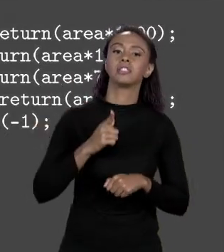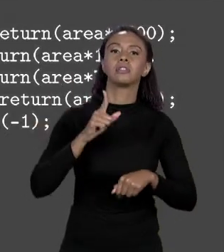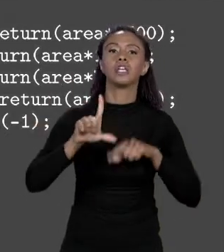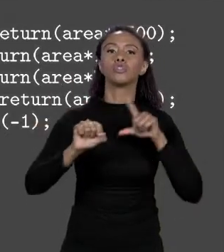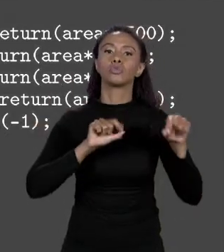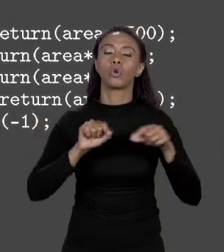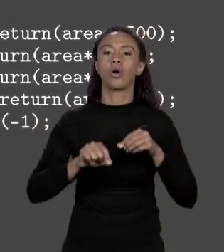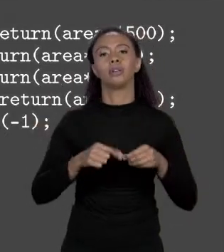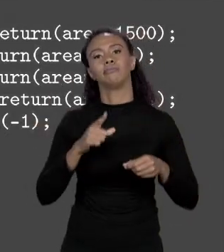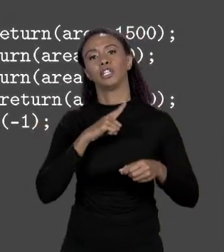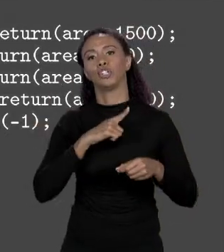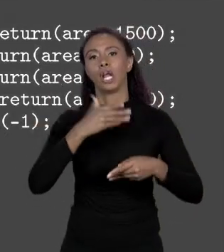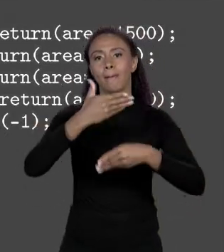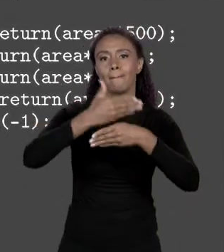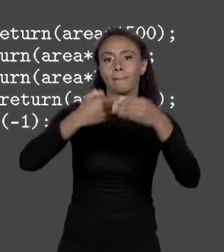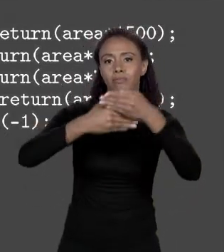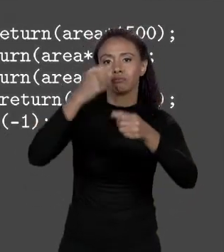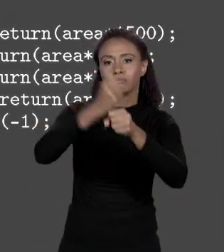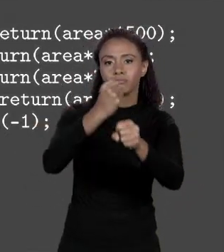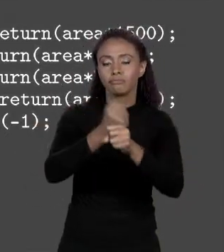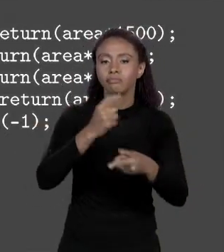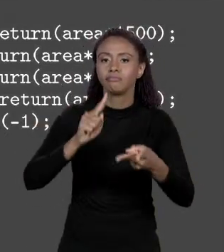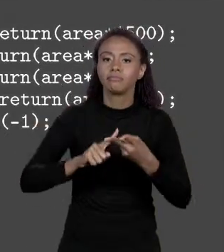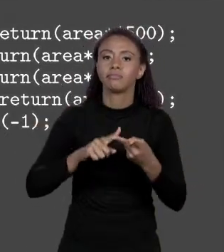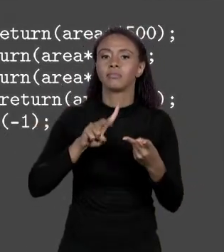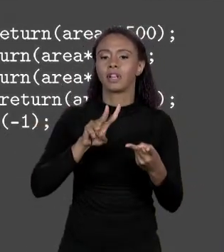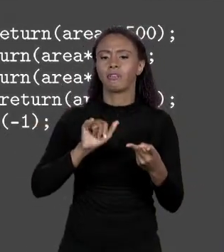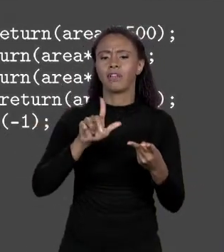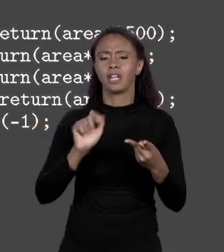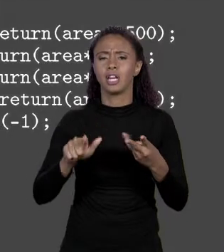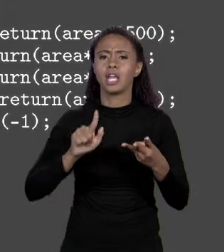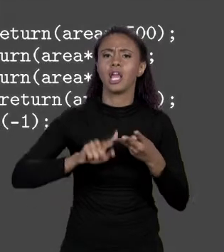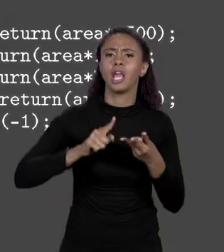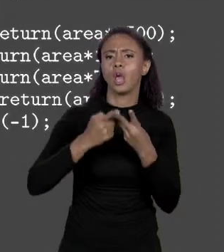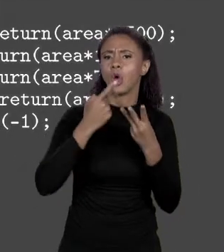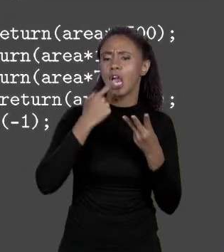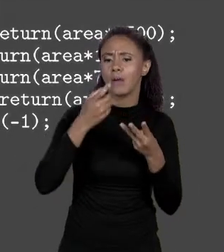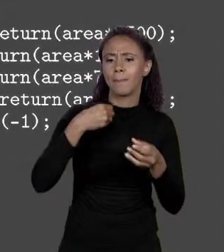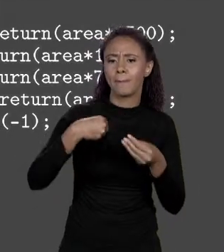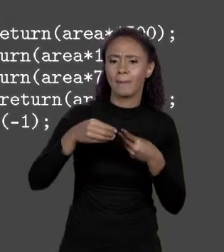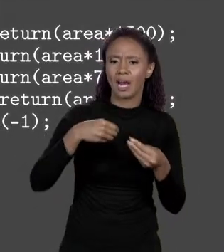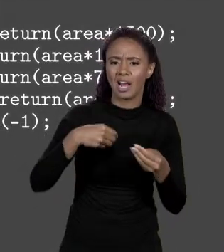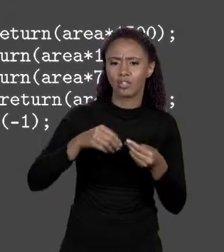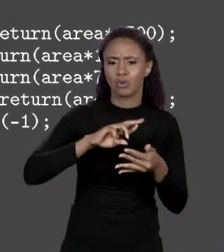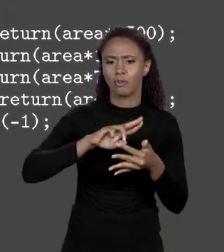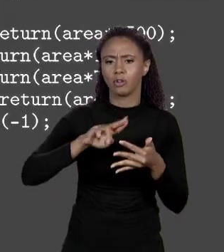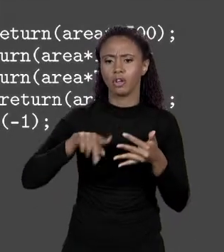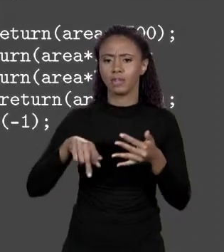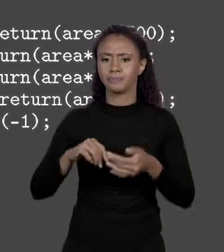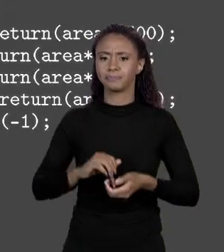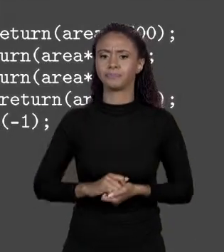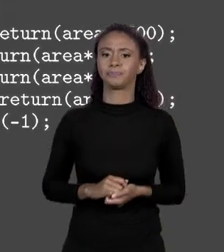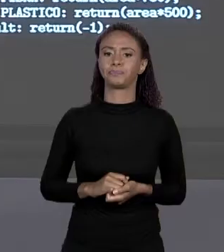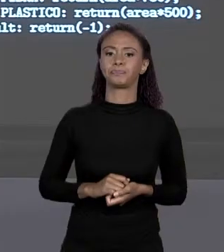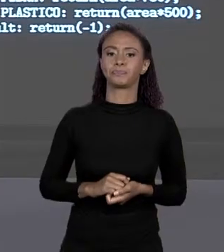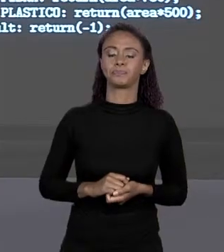VINIL, PLÁSTICO OU NO CASO DE SER UM MATERIAL INVÁLIDO, RETORNAVA MENOS 1. QUAL É O PROBLEMA AQUI? APARENTEMENTE